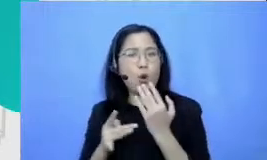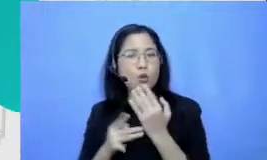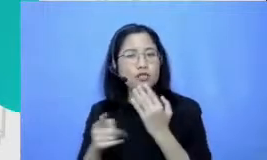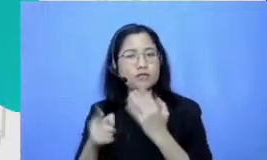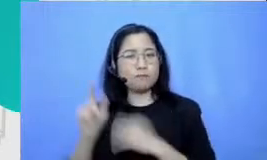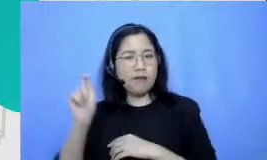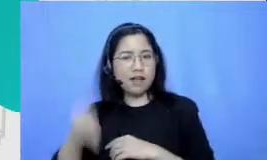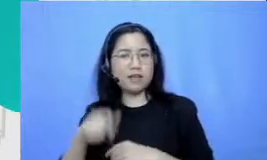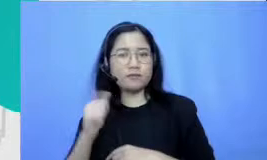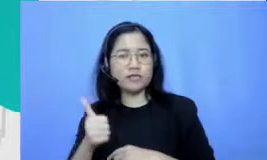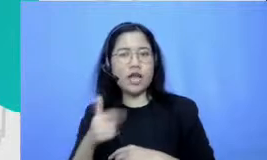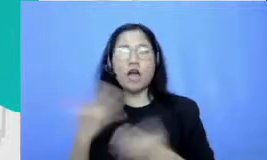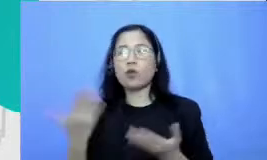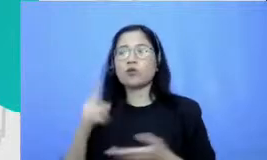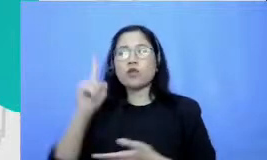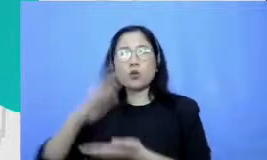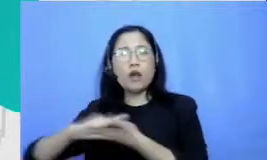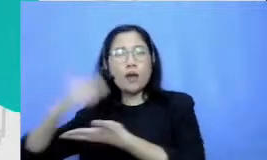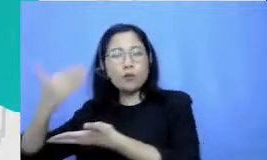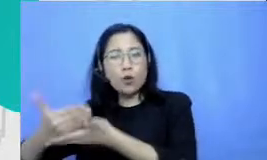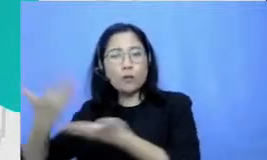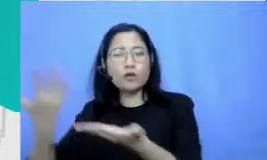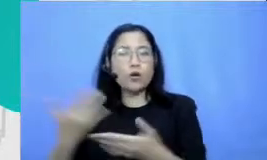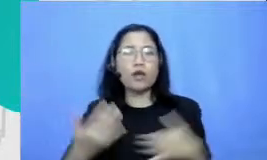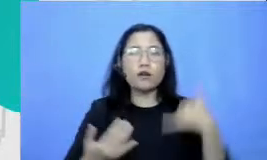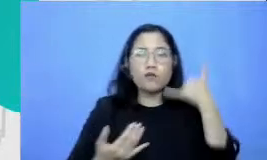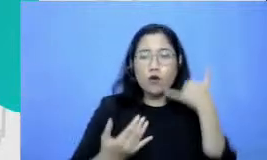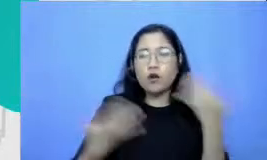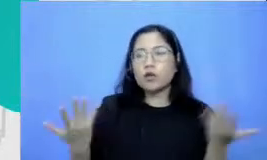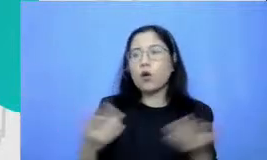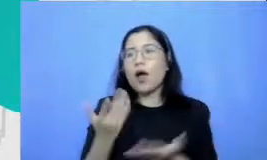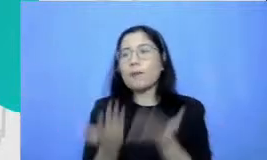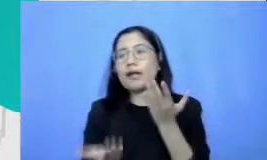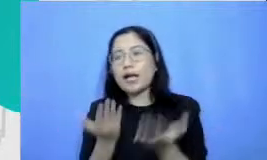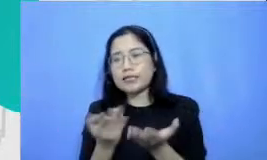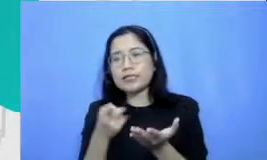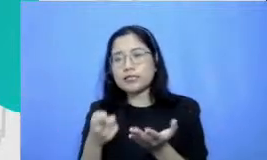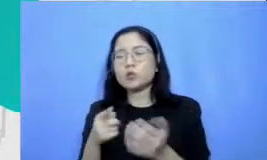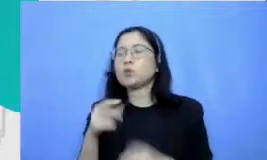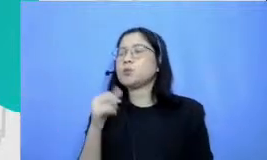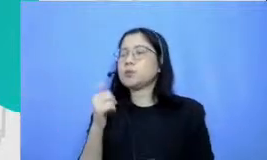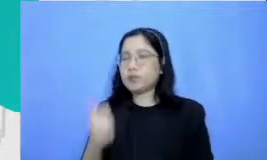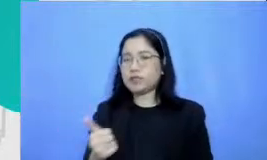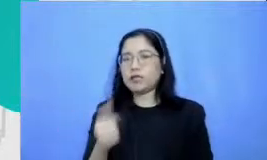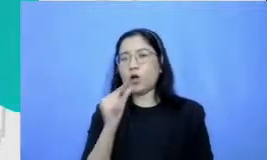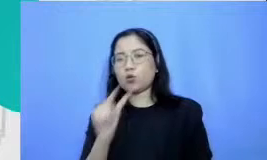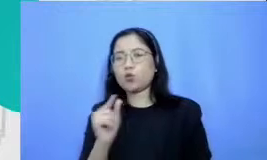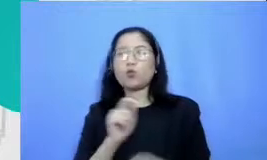satu Haque pun atau satu aplikasi pun itu sangat potensial untuk membuat sebuah proses pembelajaran